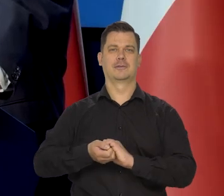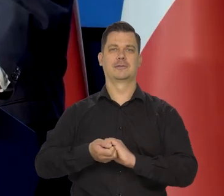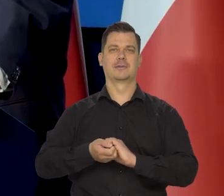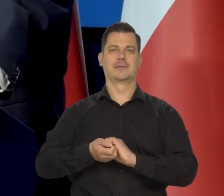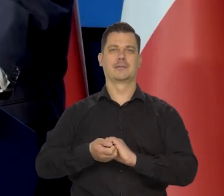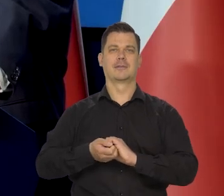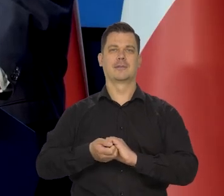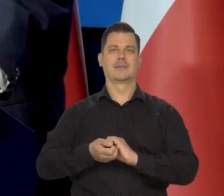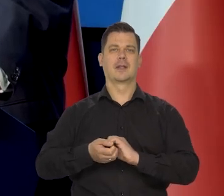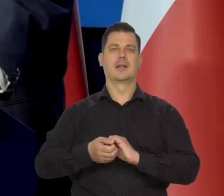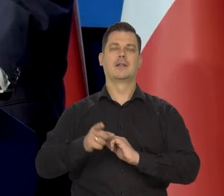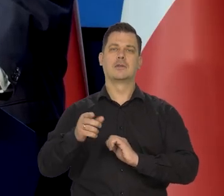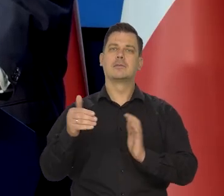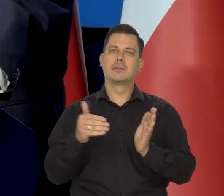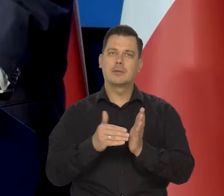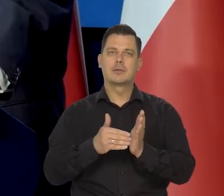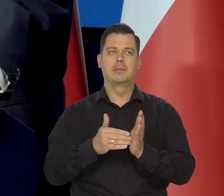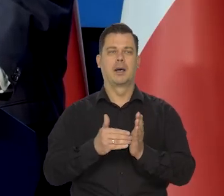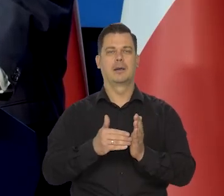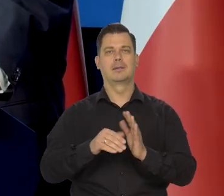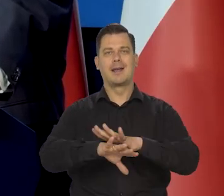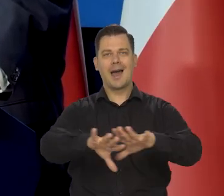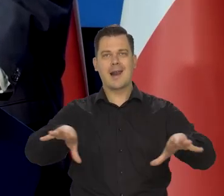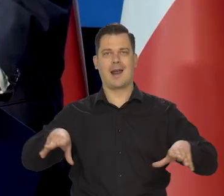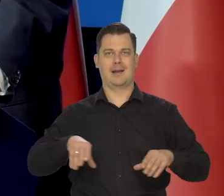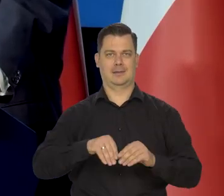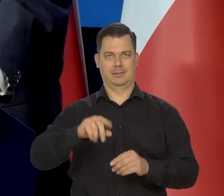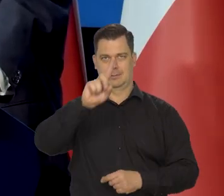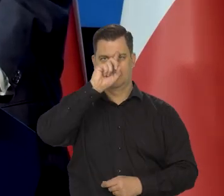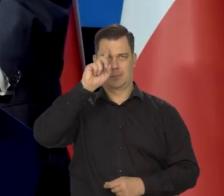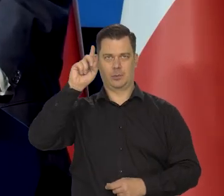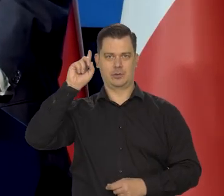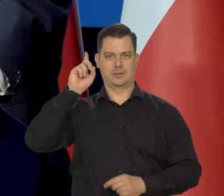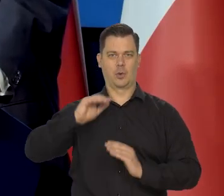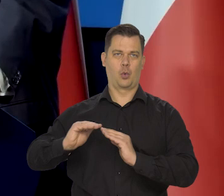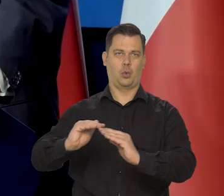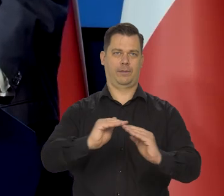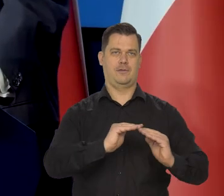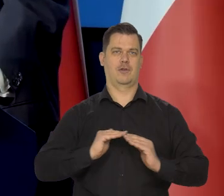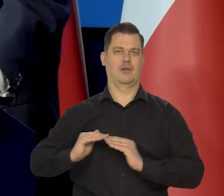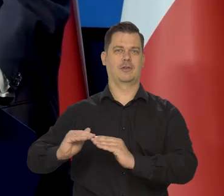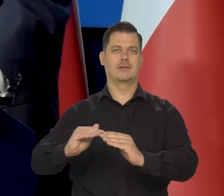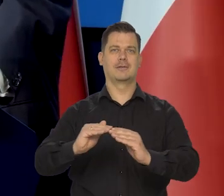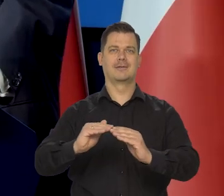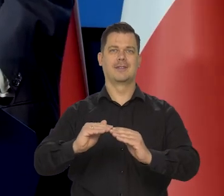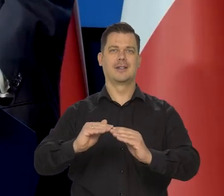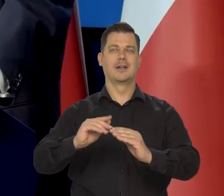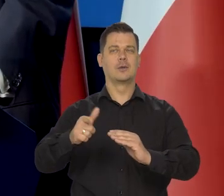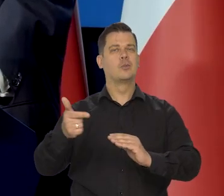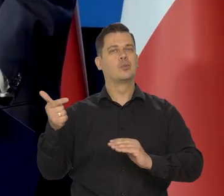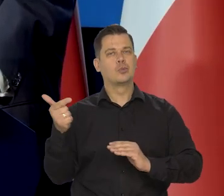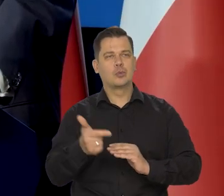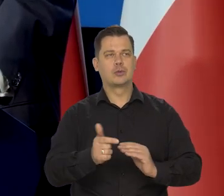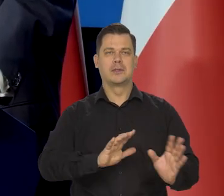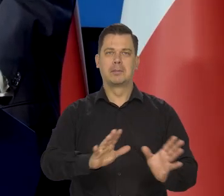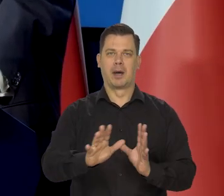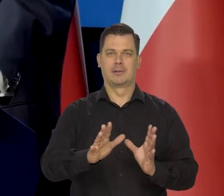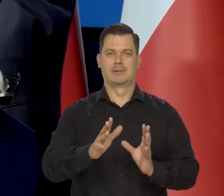Trzeba społeczeństwo...., cywilizowane musi dbać o tych najsłabszych.